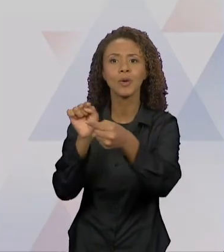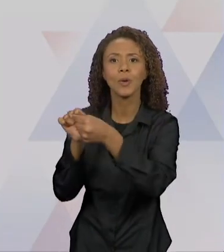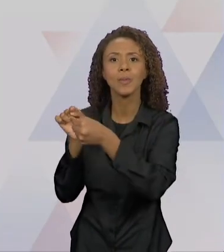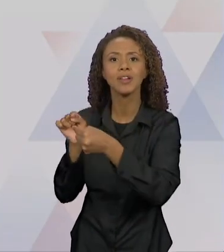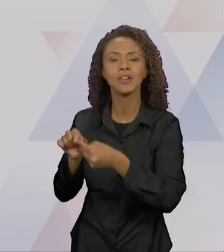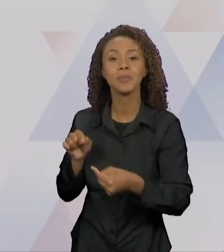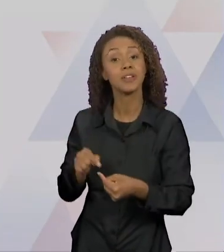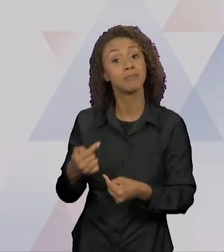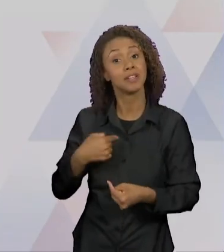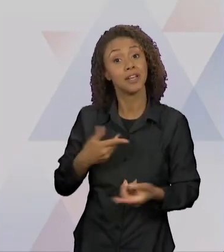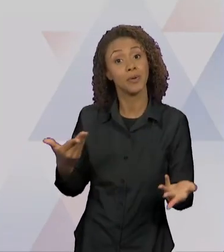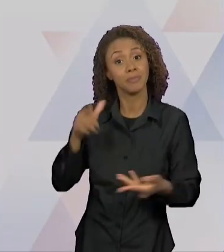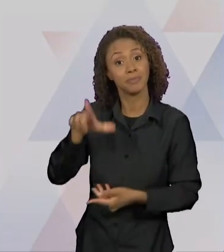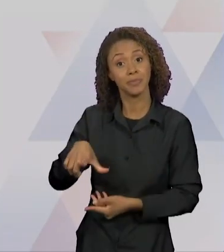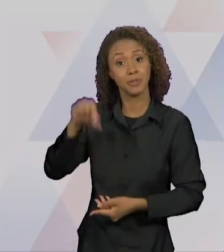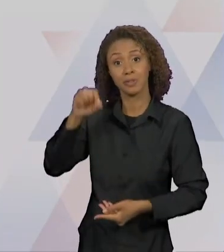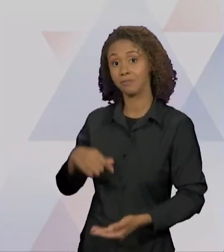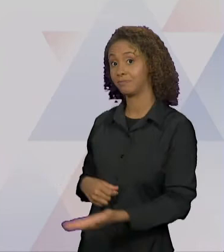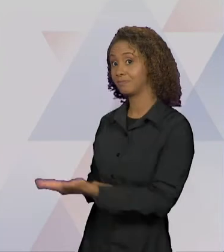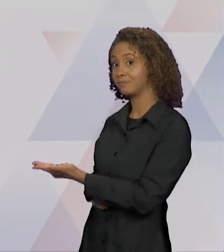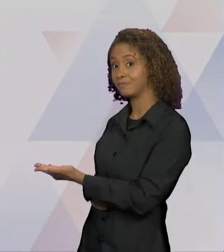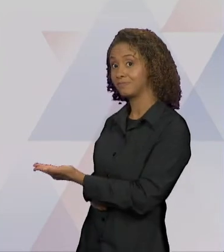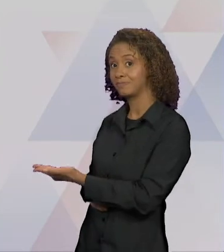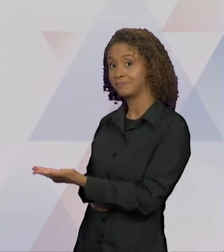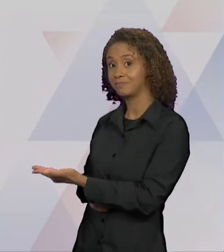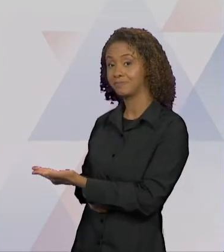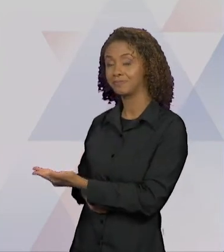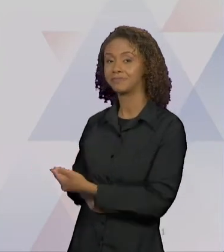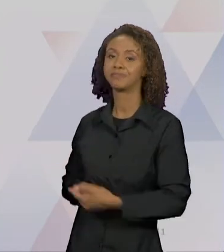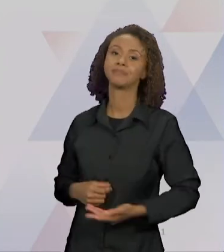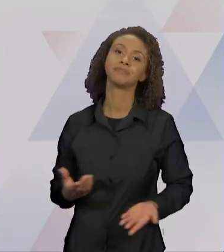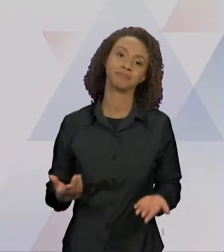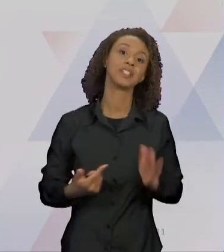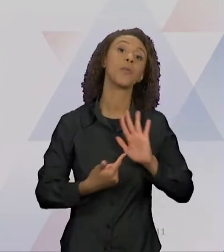RECORTE, O LOBO E A CHAPEUZINHO QUE VAI MOSTRAR A